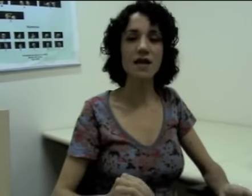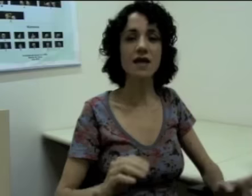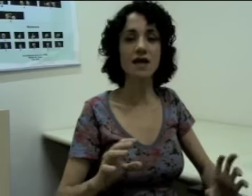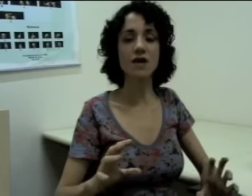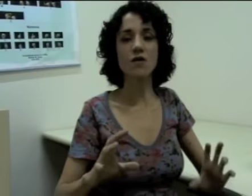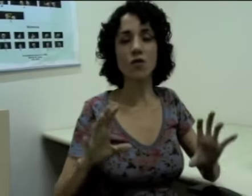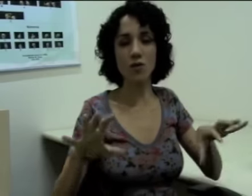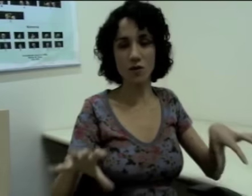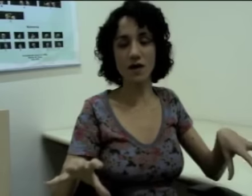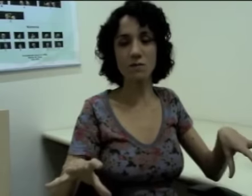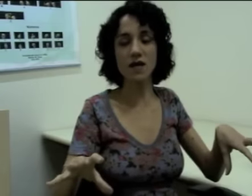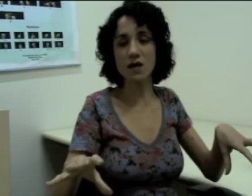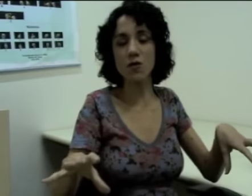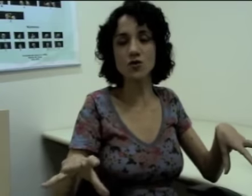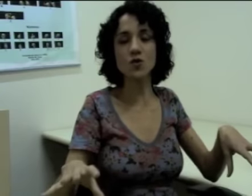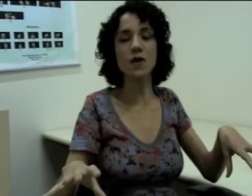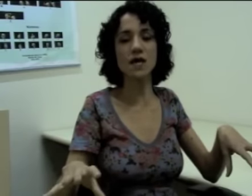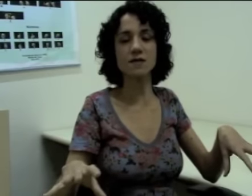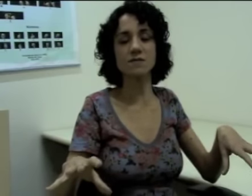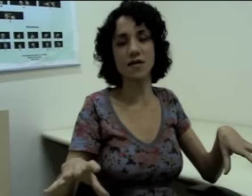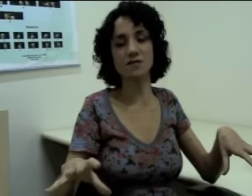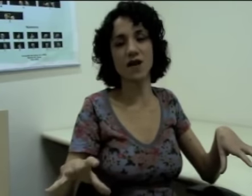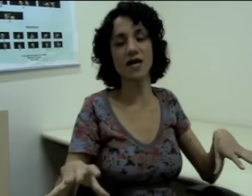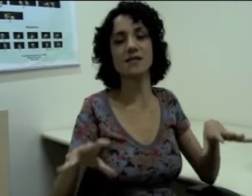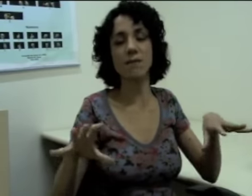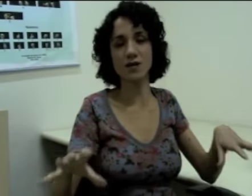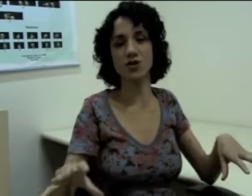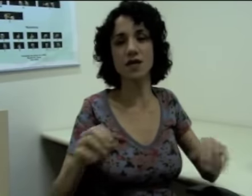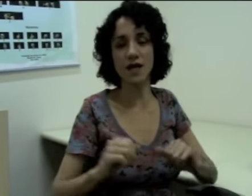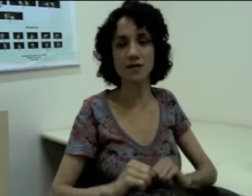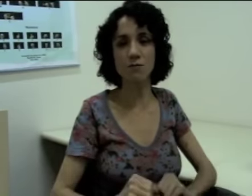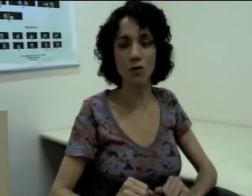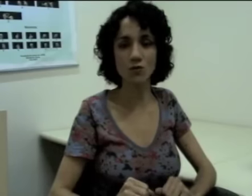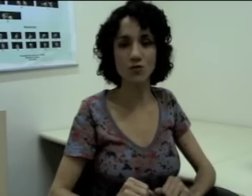e construir as minhas frases a partir daqueles pontos.